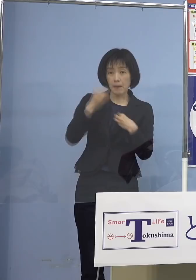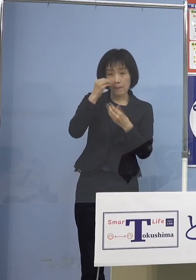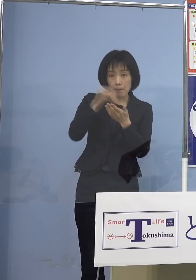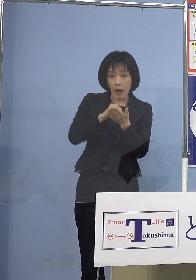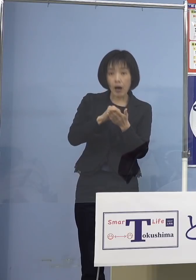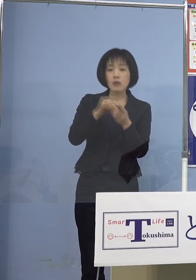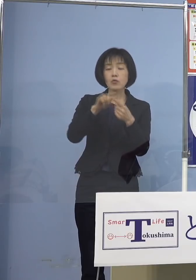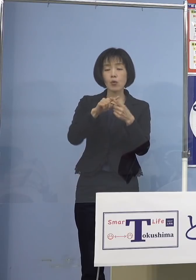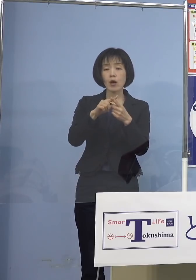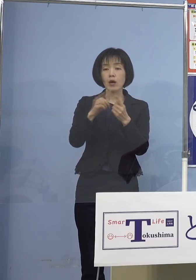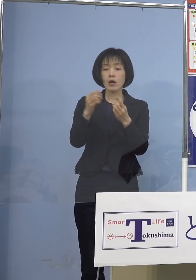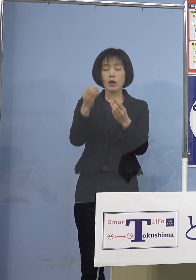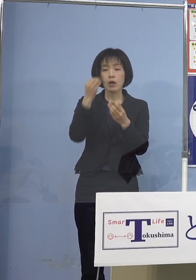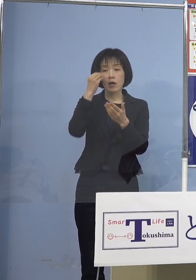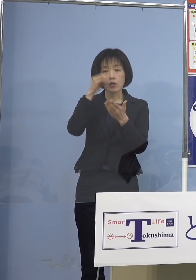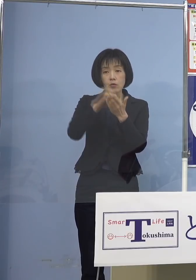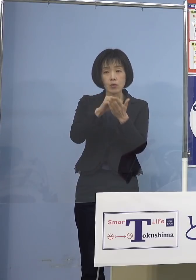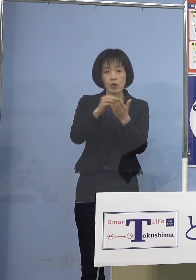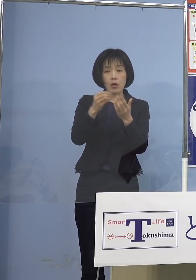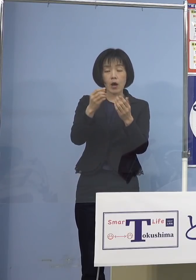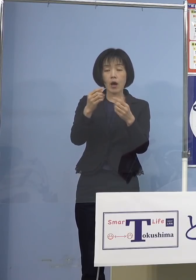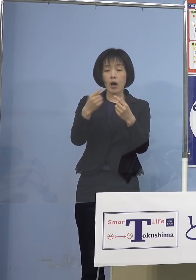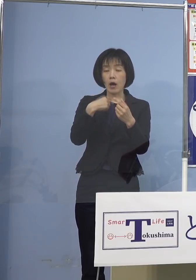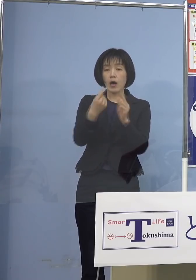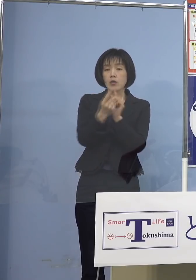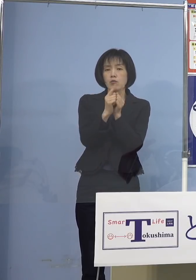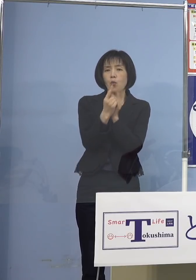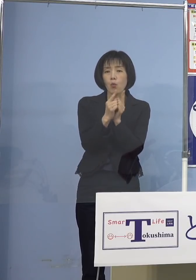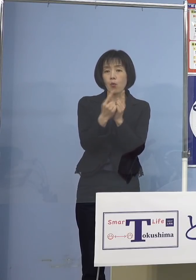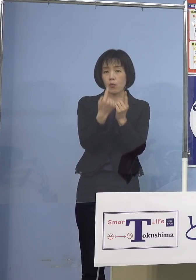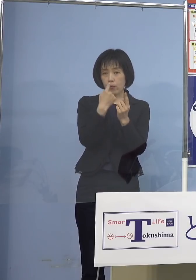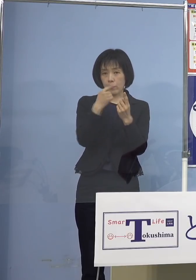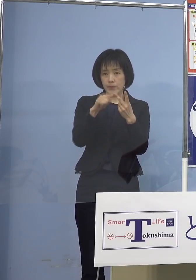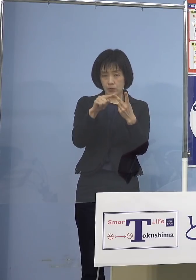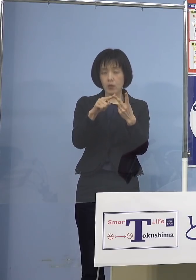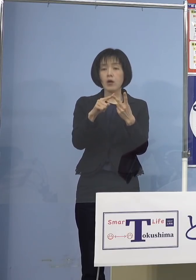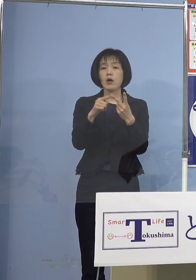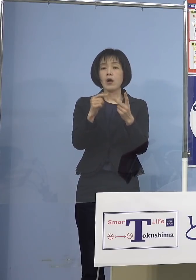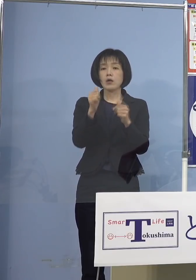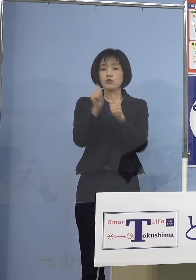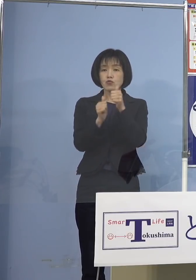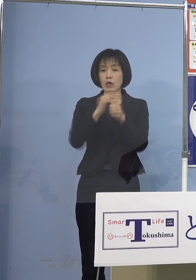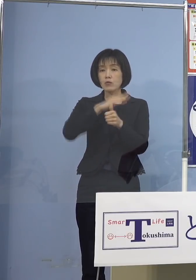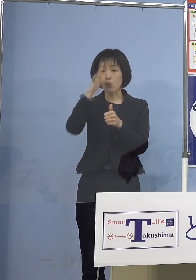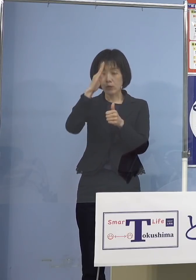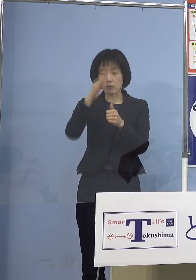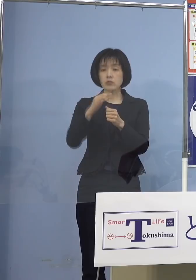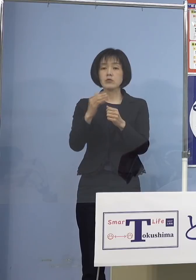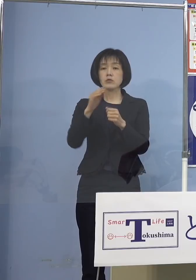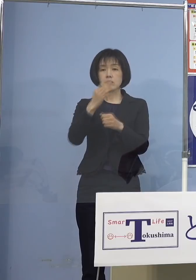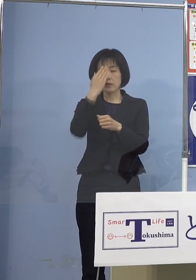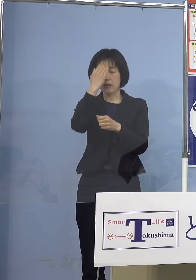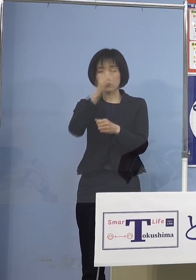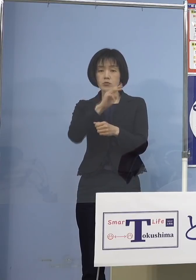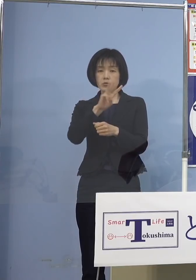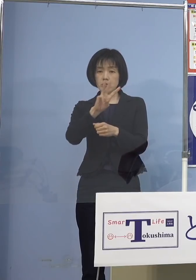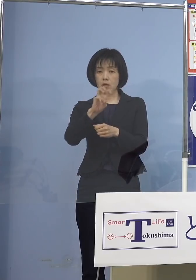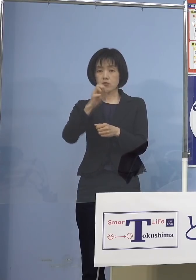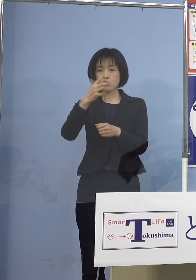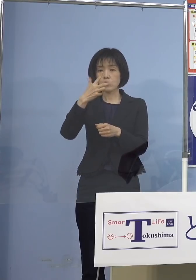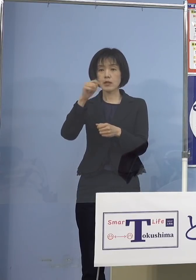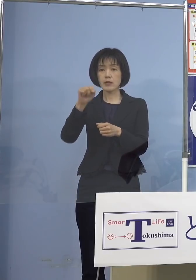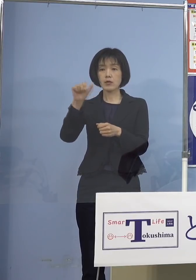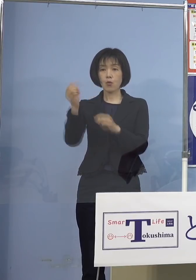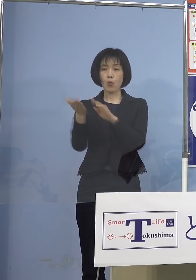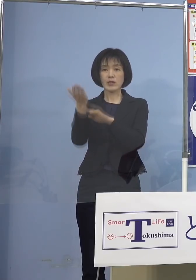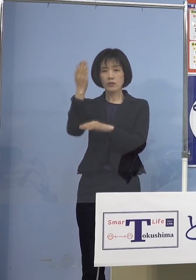濃厚接触者に特定された方 受検当日の朝に37.5℃以上の発熱のある方